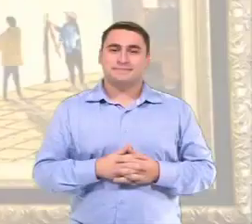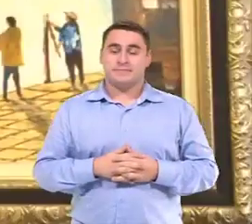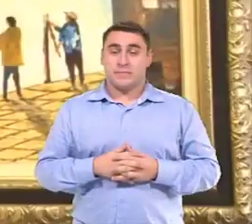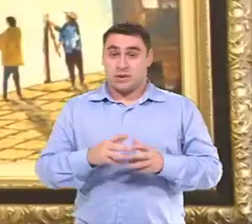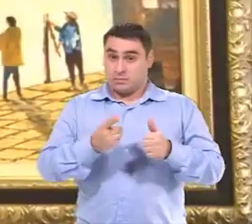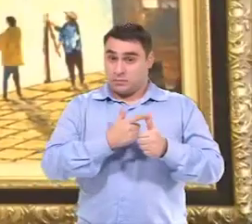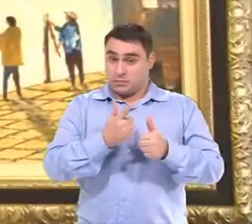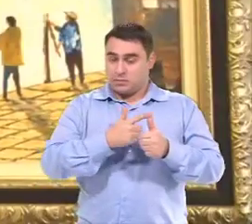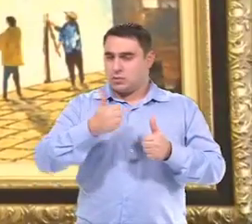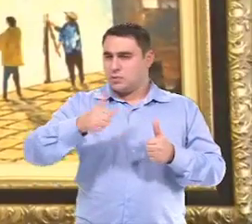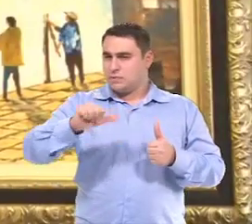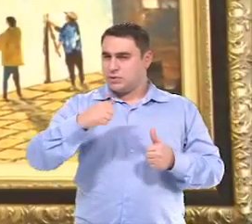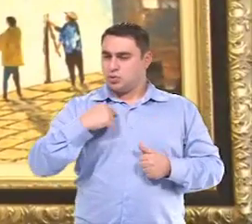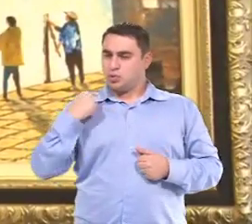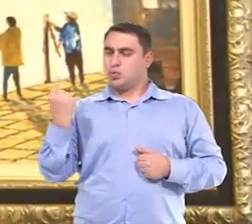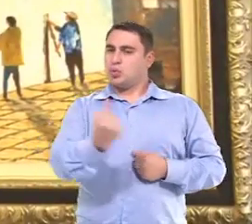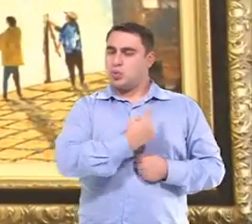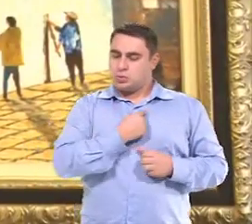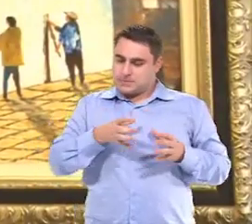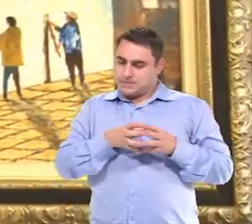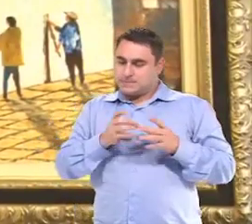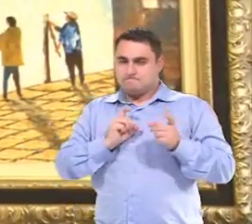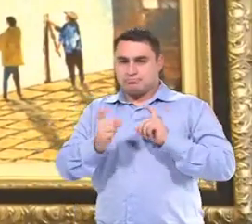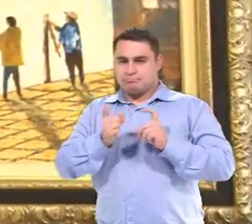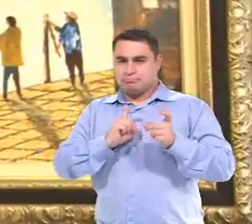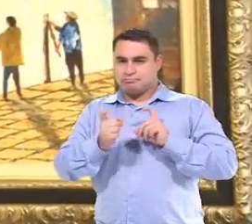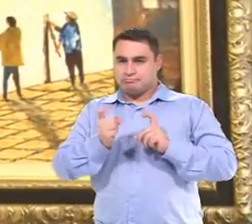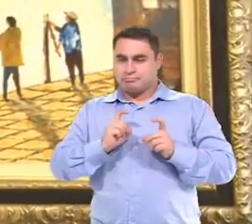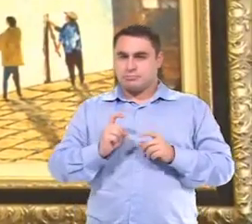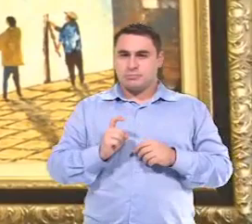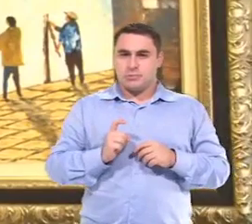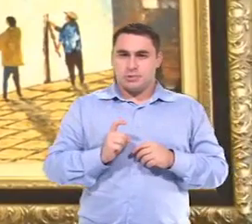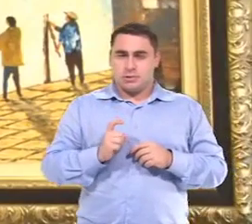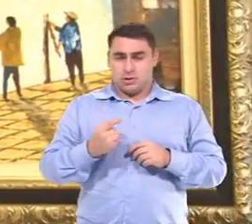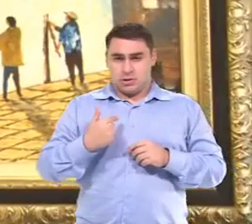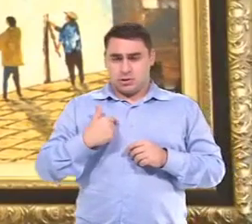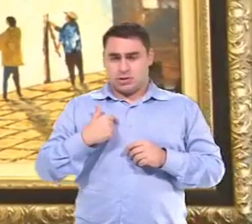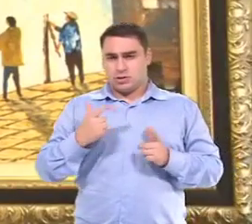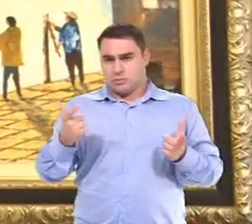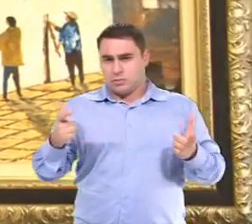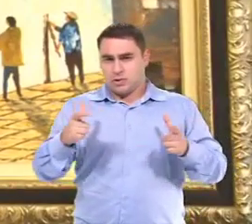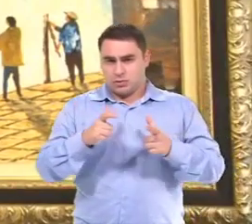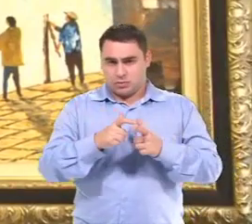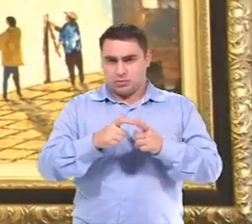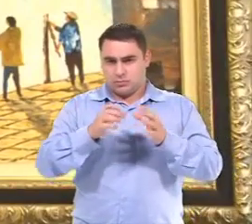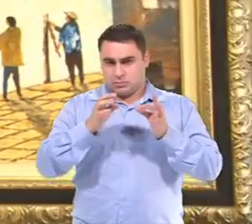Primeiro a gente faz uma avaliação, nós. E normalmente, a gente quer assim, uma redução boa